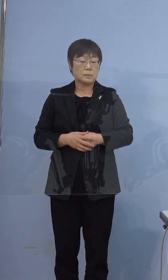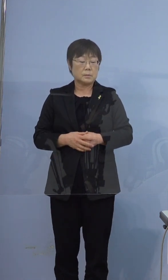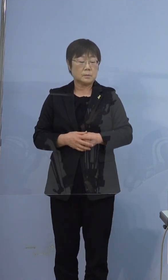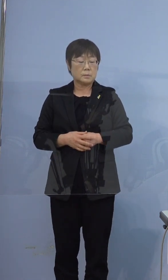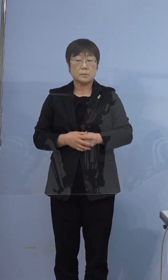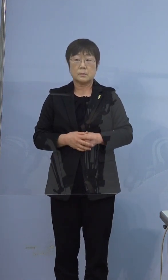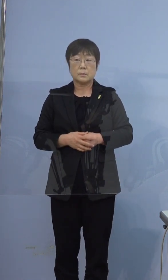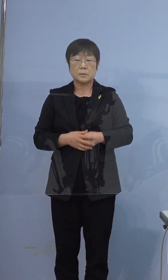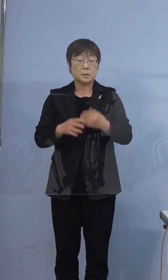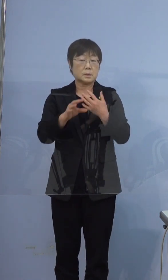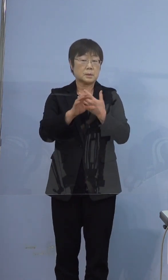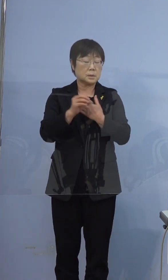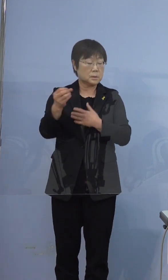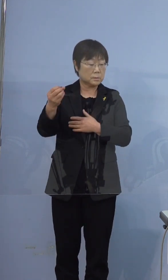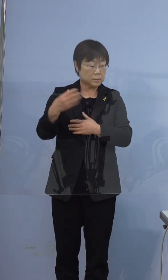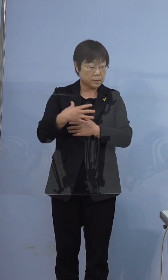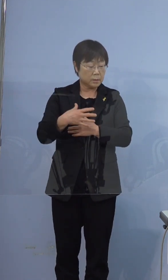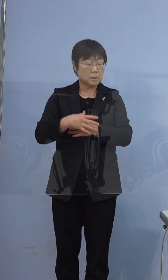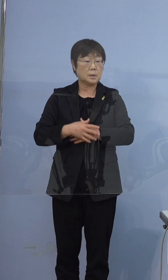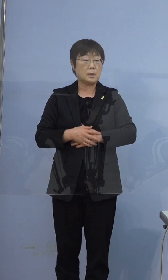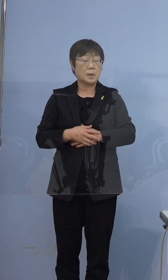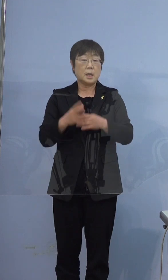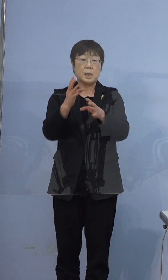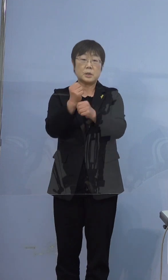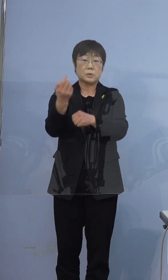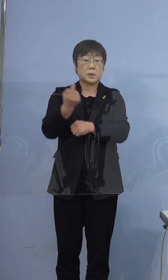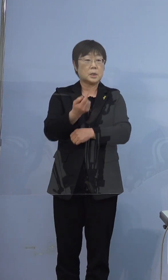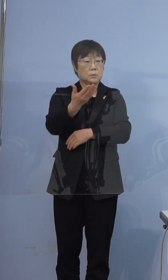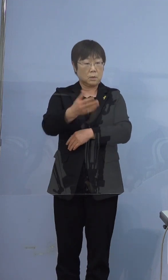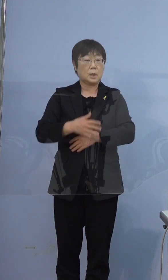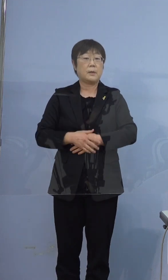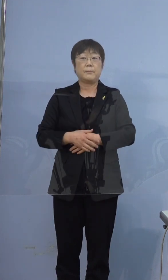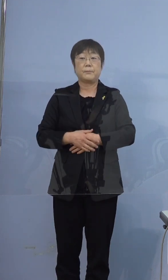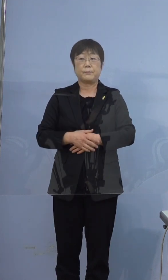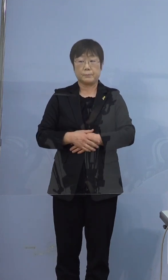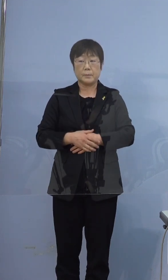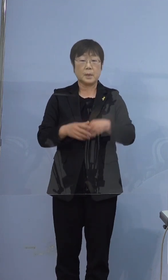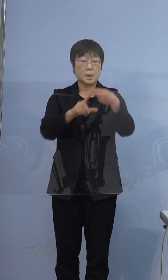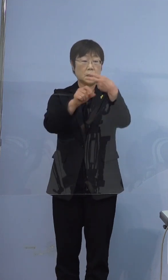ちなみに来県したのは何日ごろですか 2月7日に救急車で